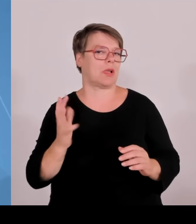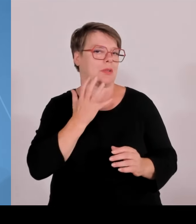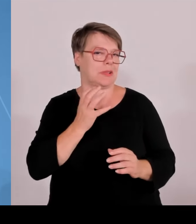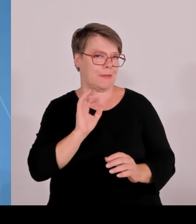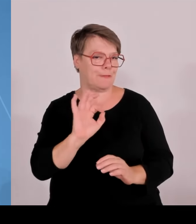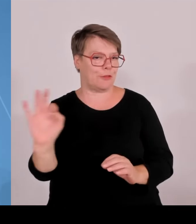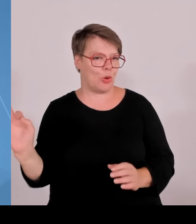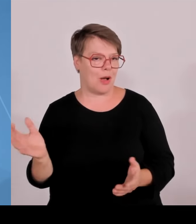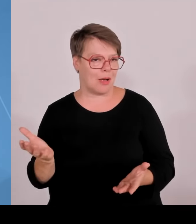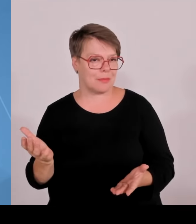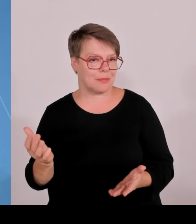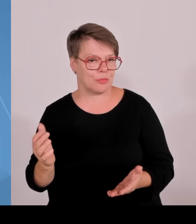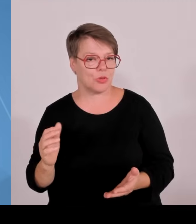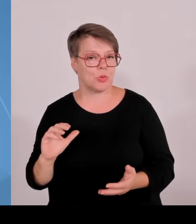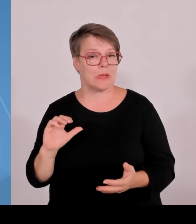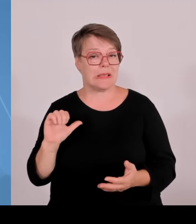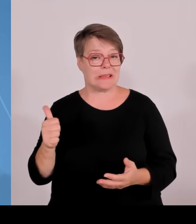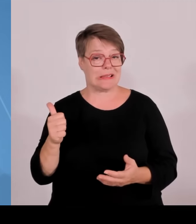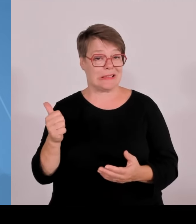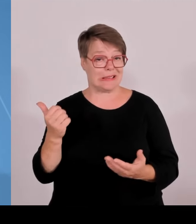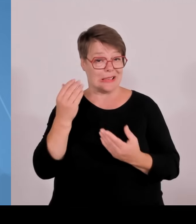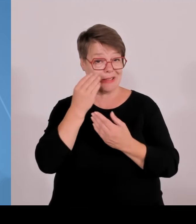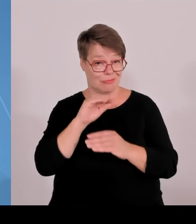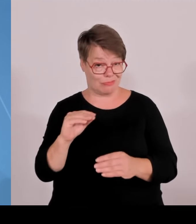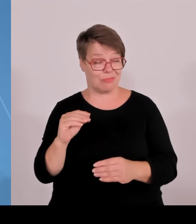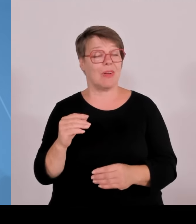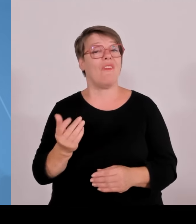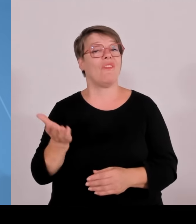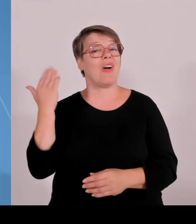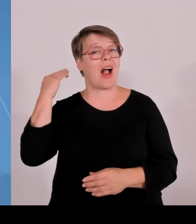weit Vorreiter der Republik. Bei dem Ausbau der Forschungsstärke,